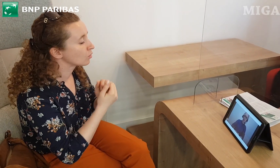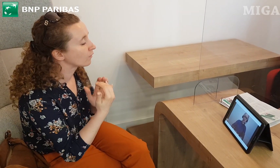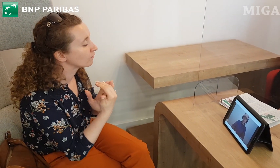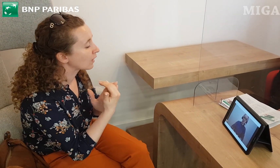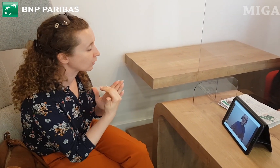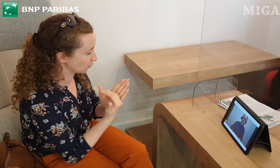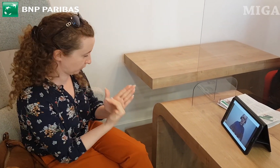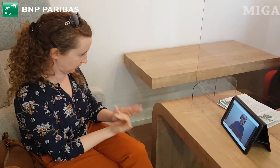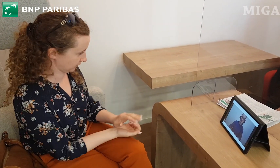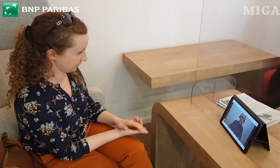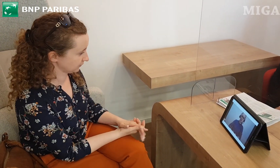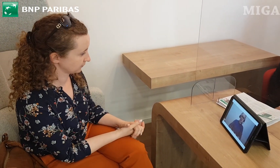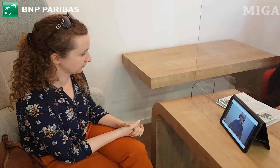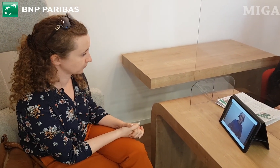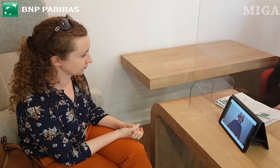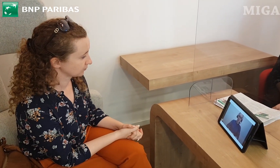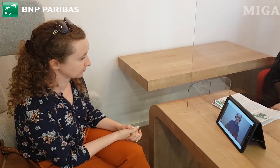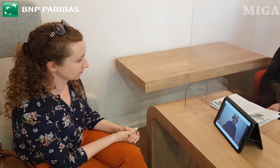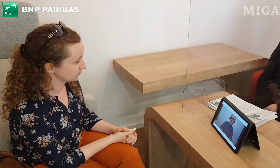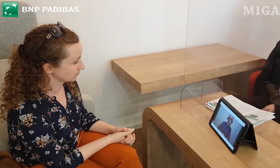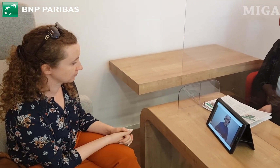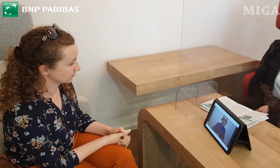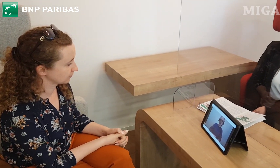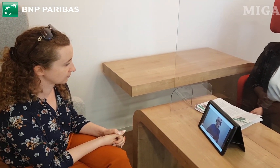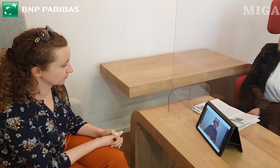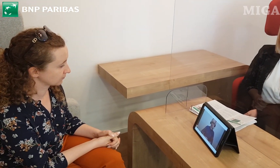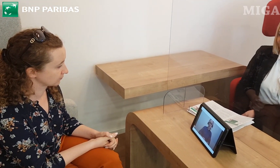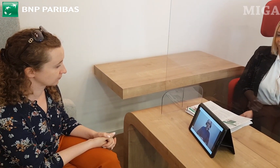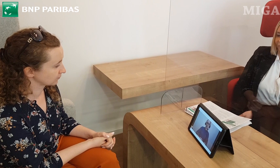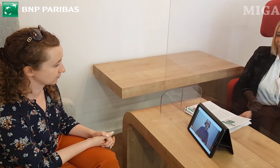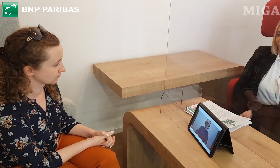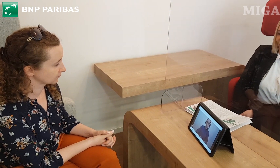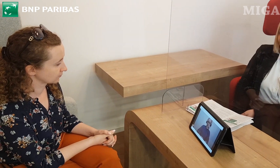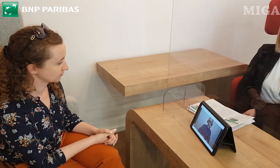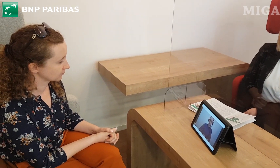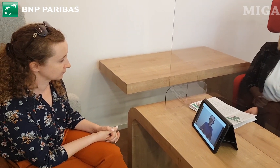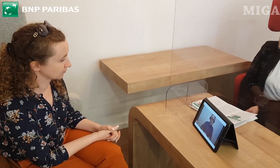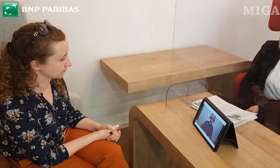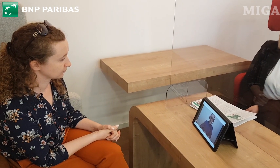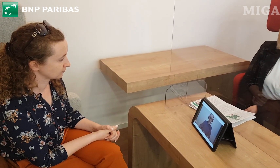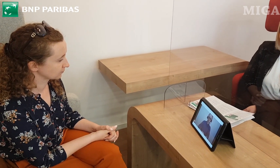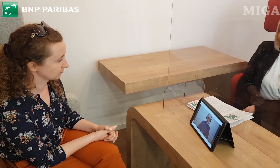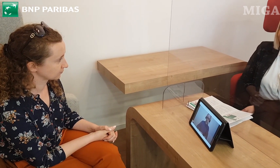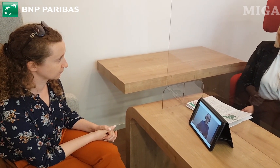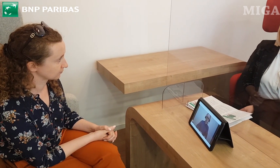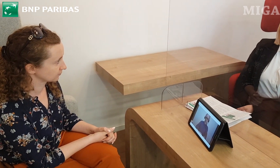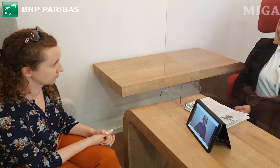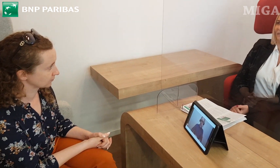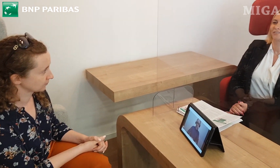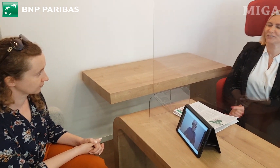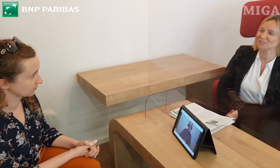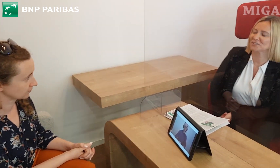Pani chciałaby założyć konto, chciała zapytać się o warunki, jakie są. Bardzo się cieszę,